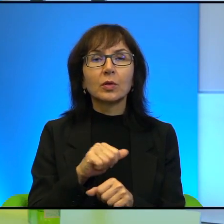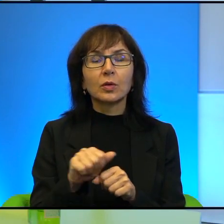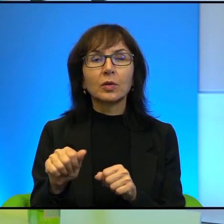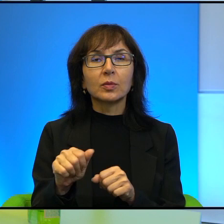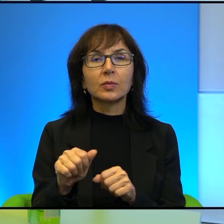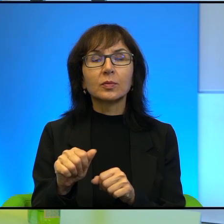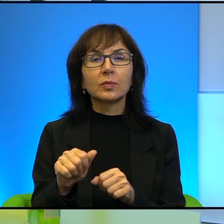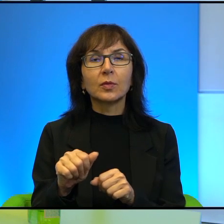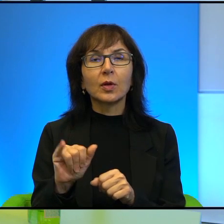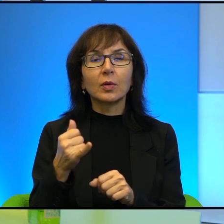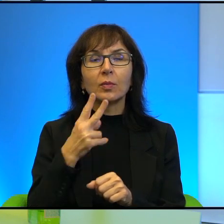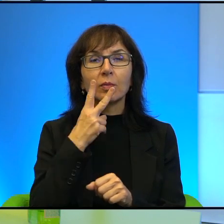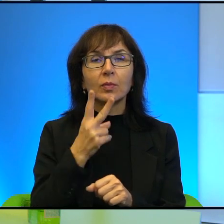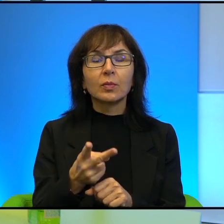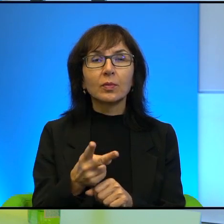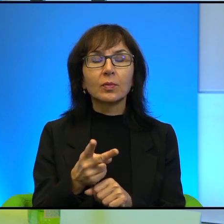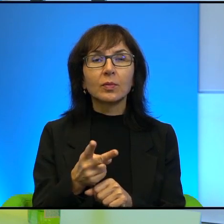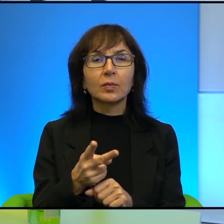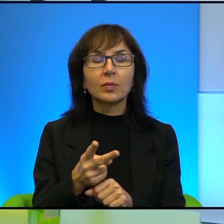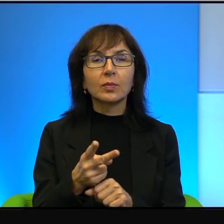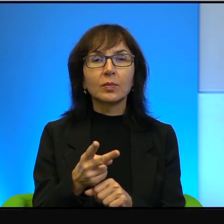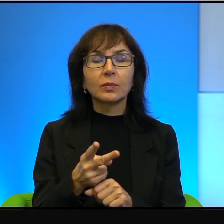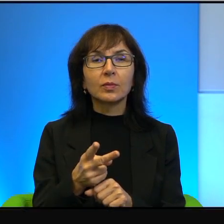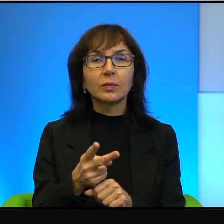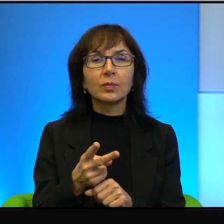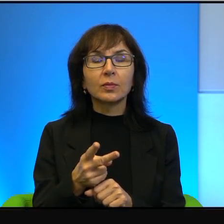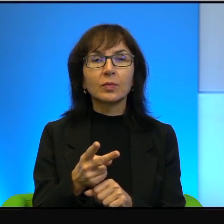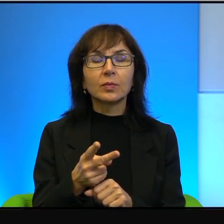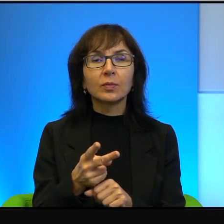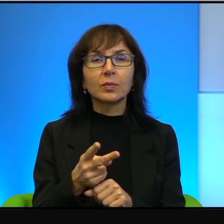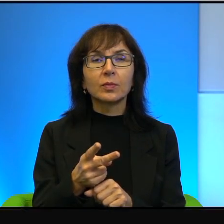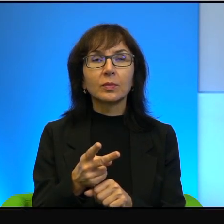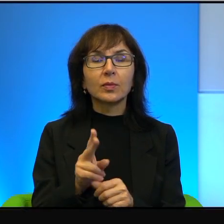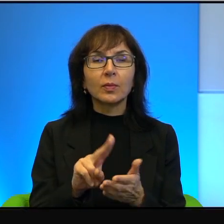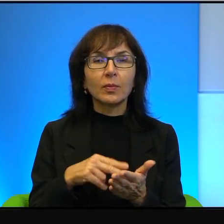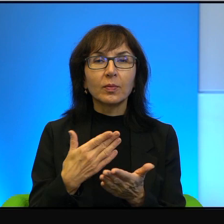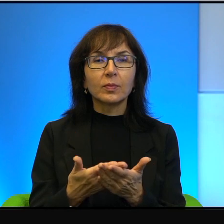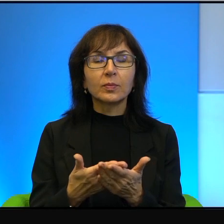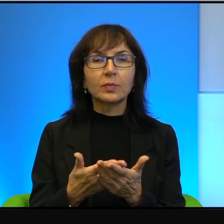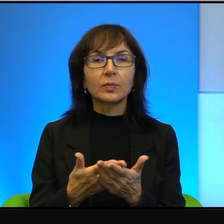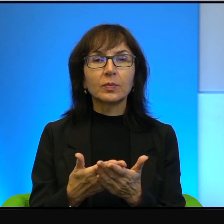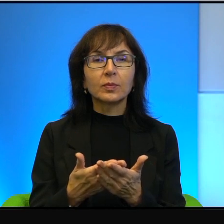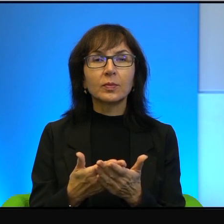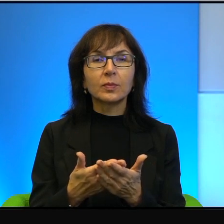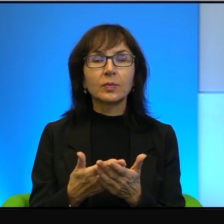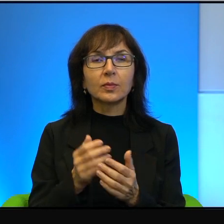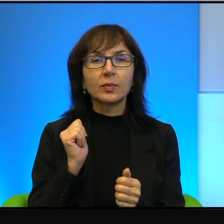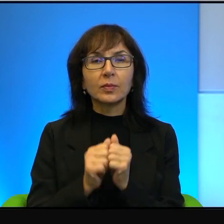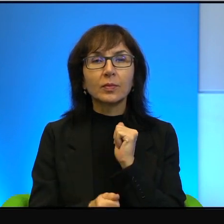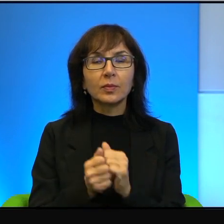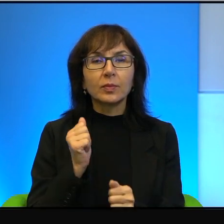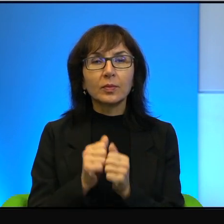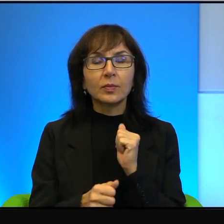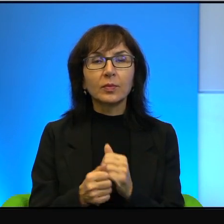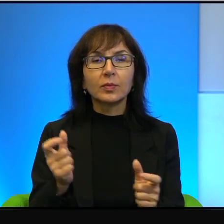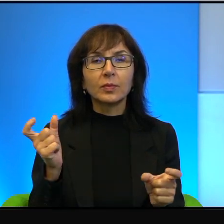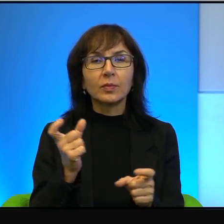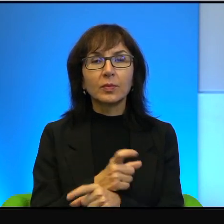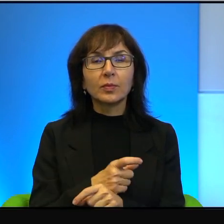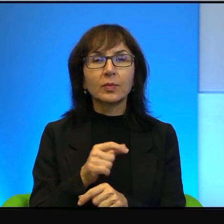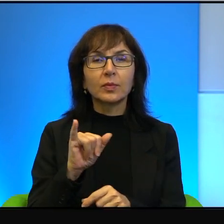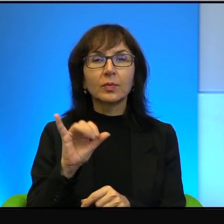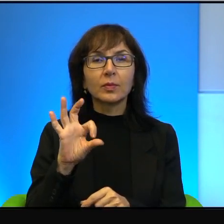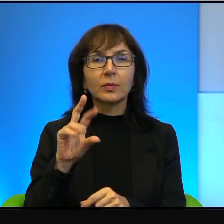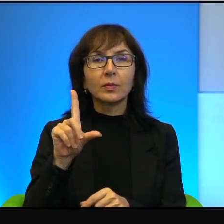że jak się patrzy na przykład na wojowników, tak, państwa islamskiego i patrzy